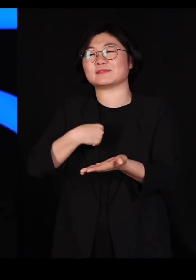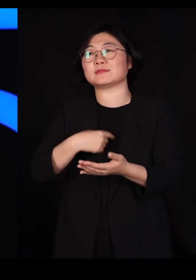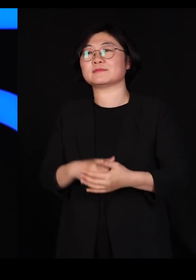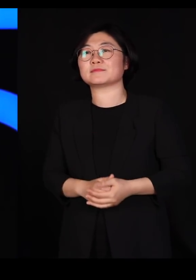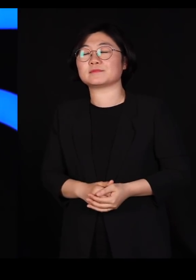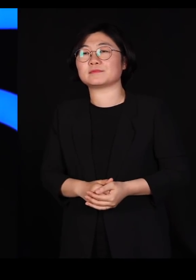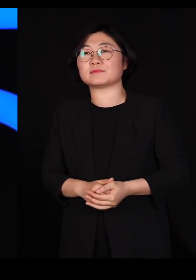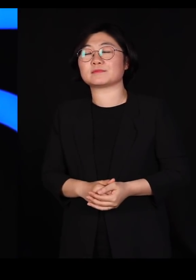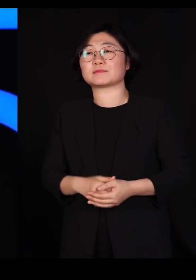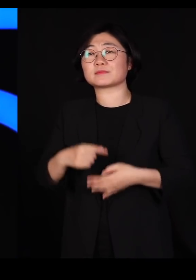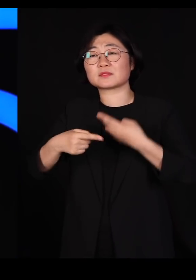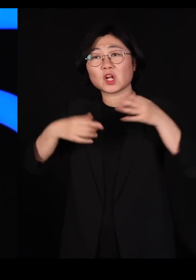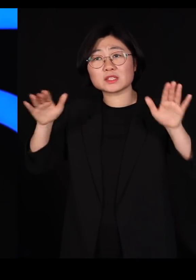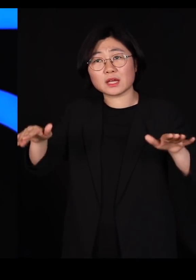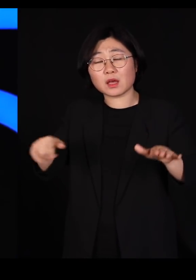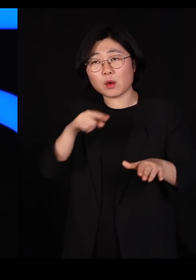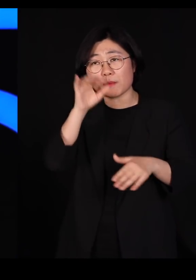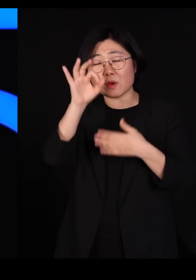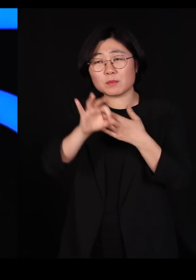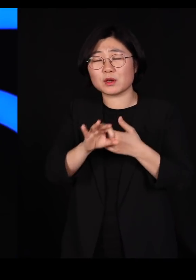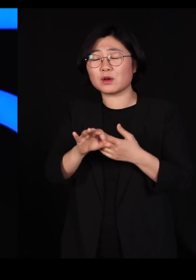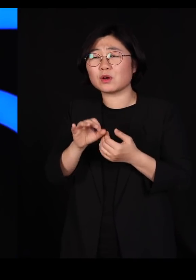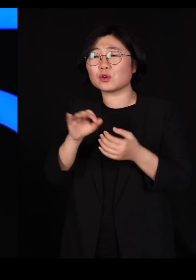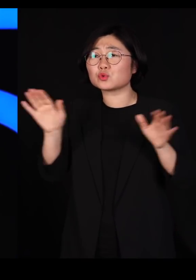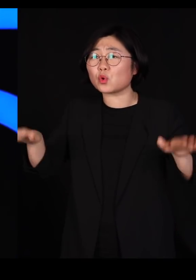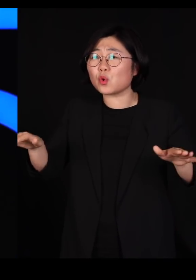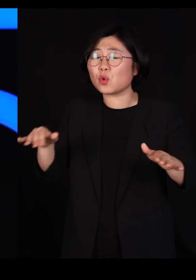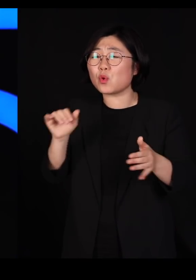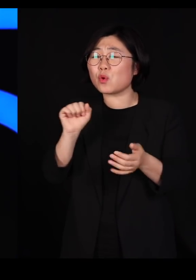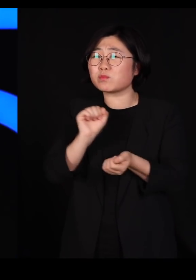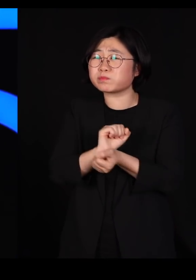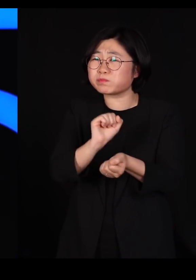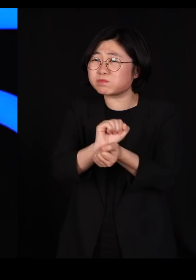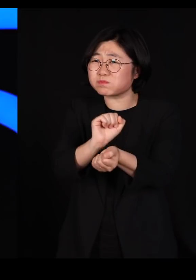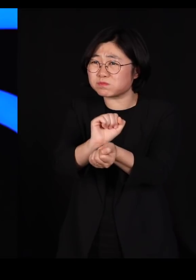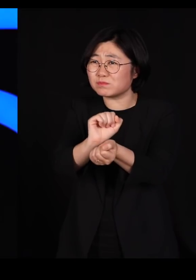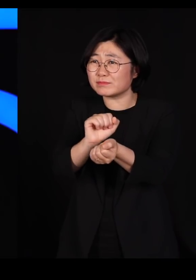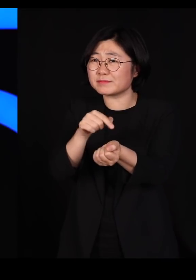철새들은 조류 독감 바이러스에 감염됩니다